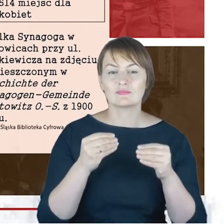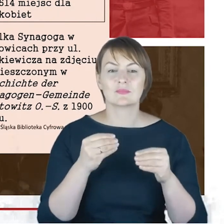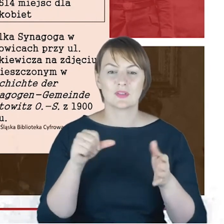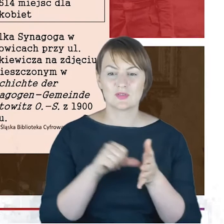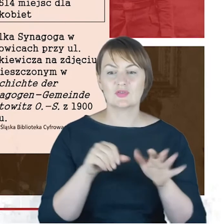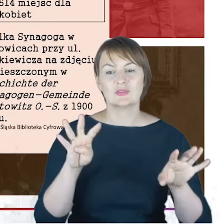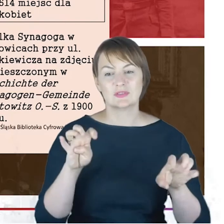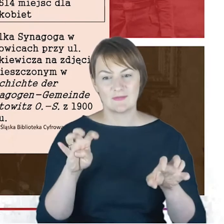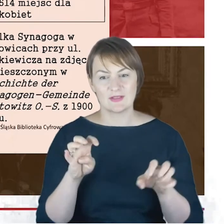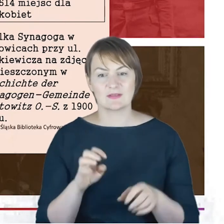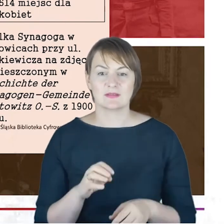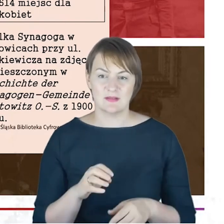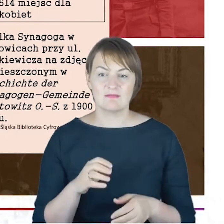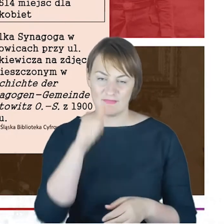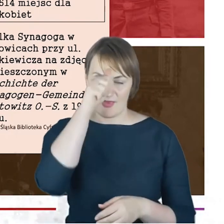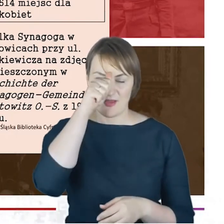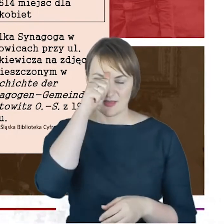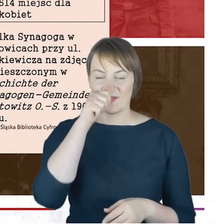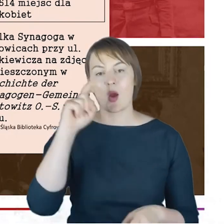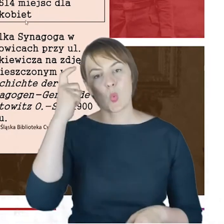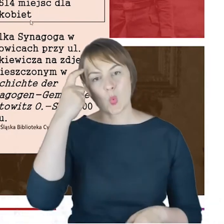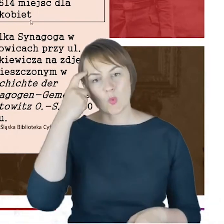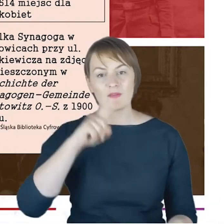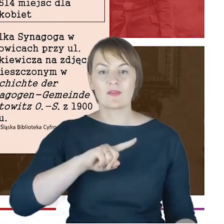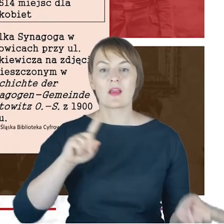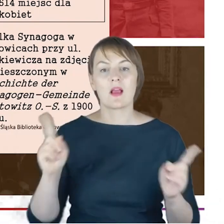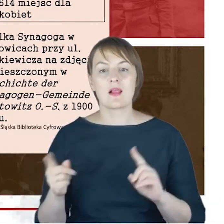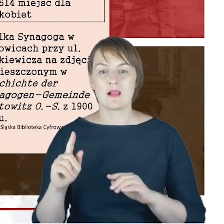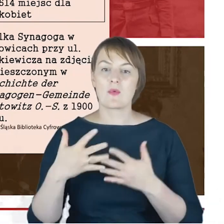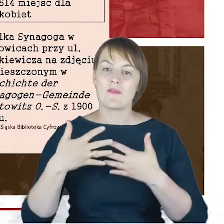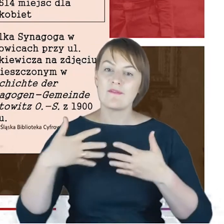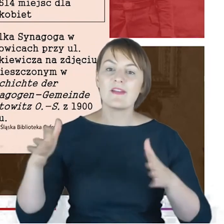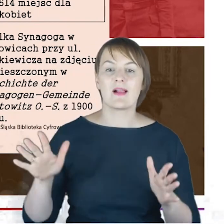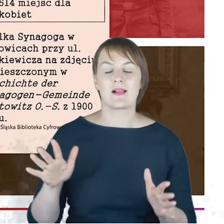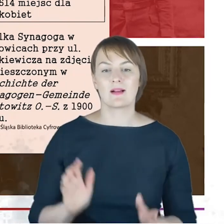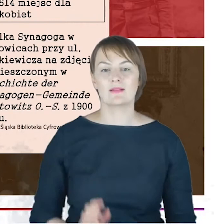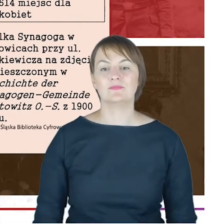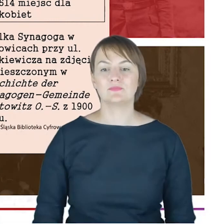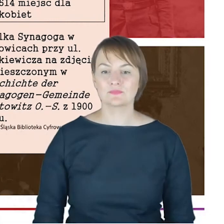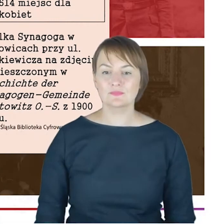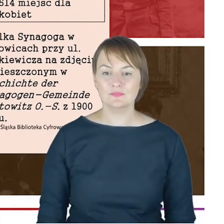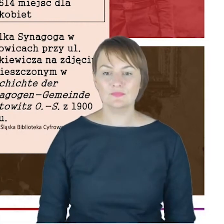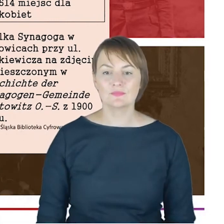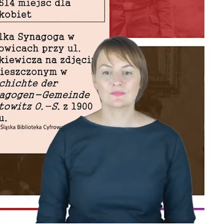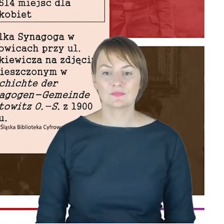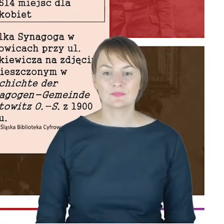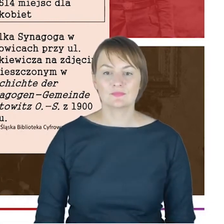nazywana Wielką albo główną, z naprawdę imponującą liczbą miejsc dla osób w nich zgromadzonych.